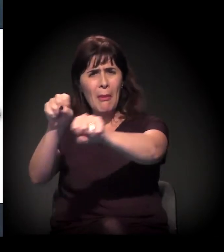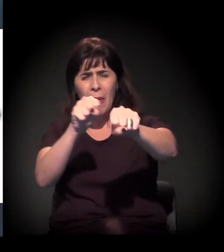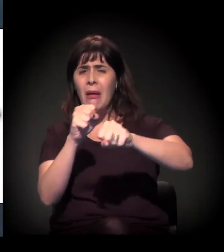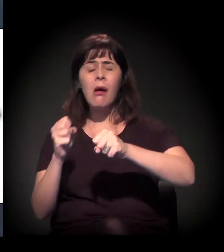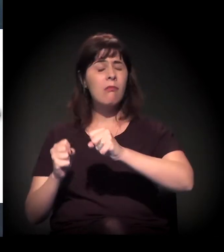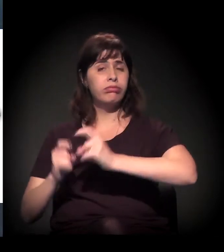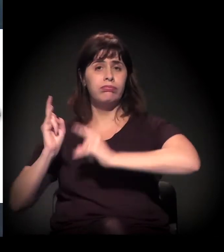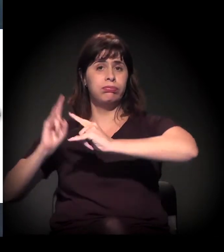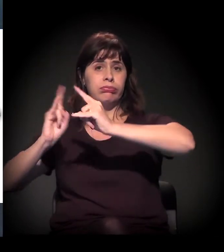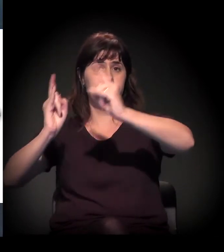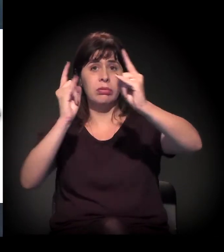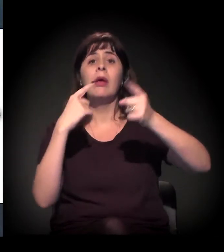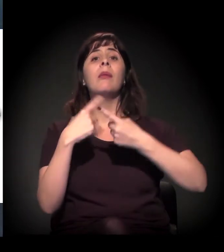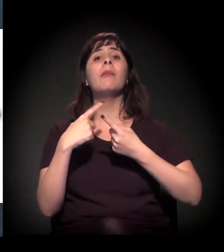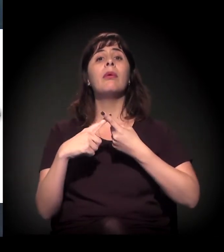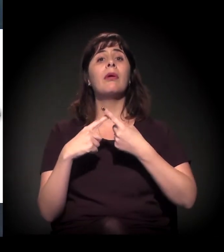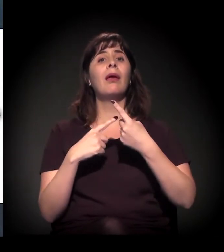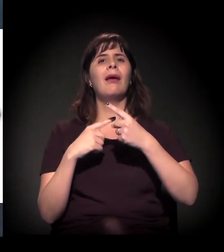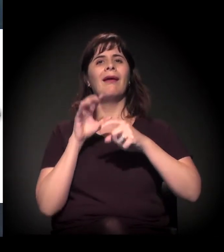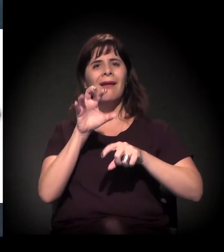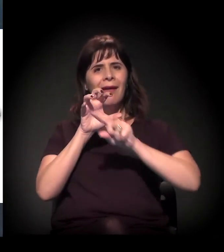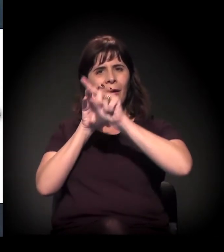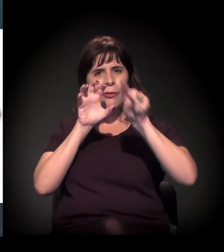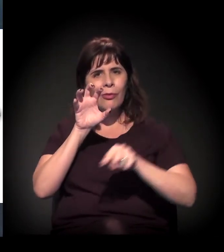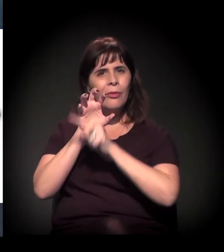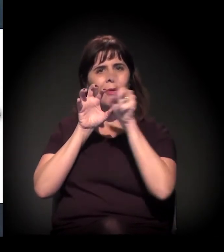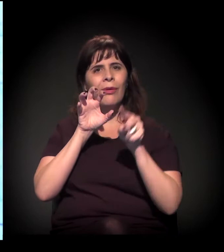Não sei se alguém aqui mora naquela região...